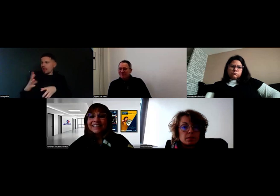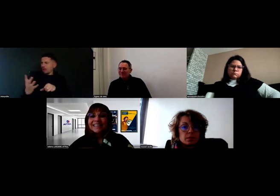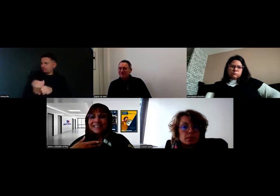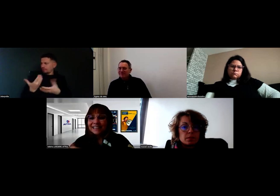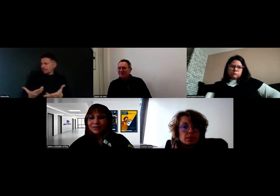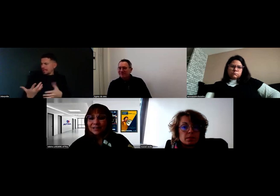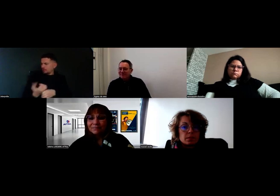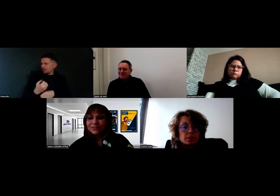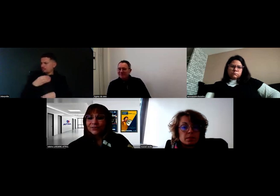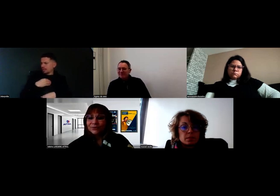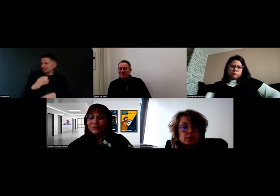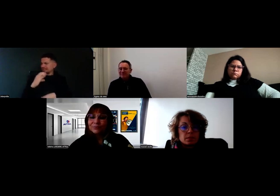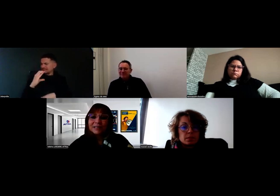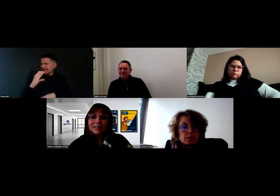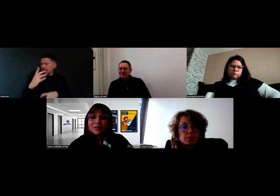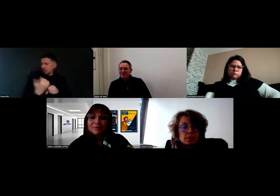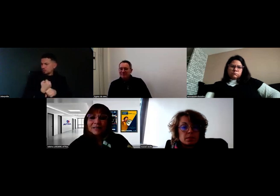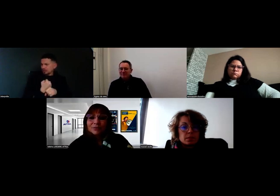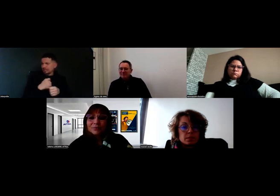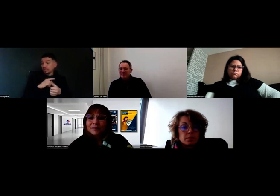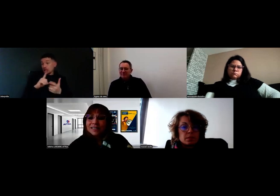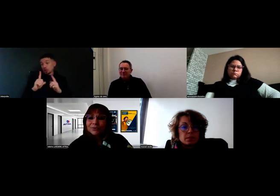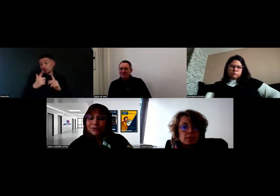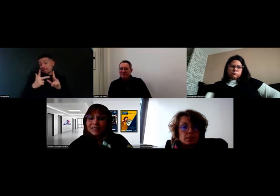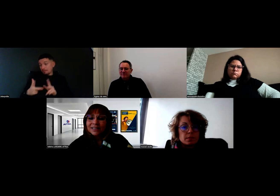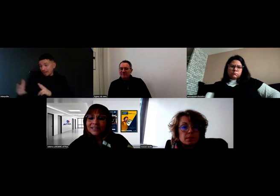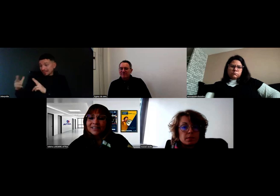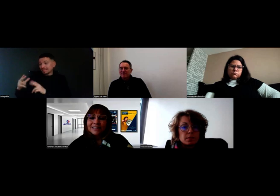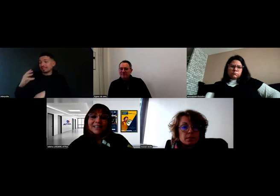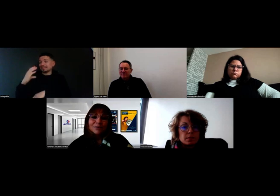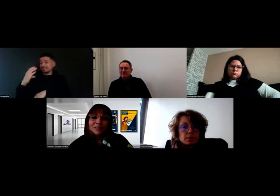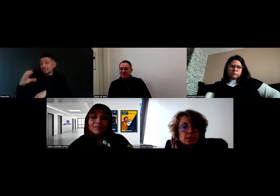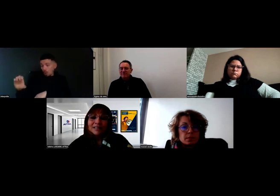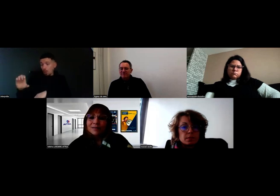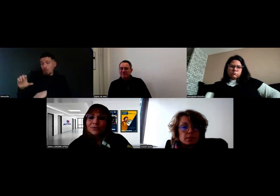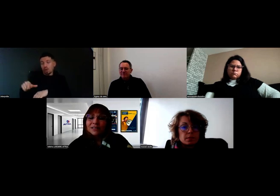et qu'il entame maintenant la deuxième partie pour le permis CE. Là aussi avec un camion